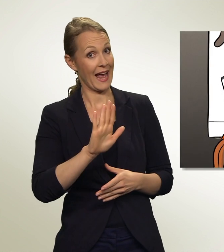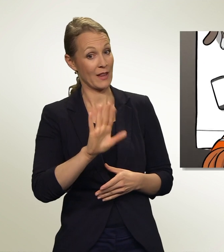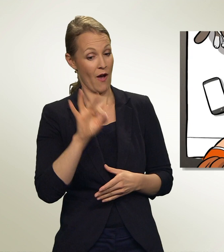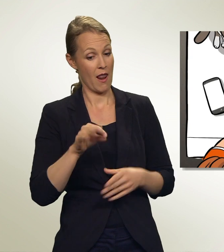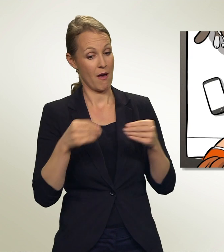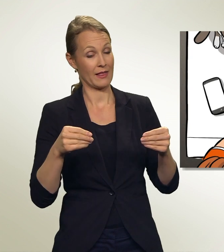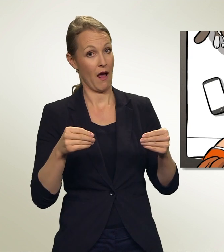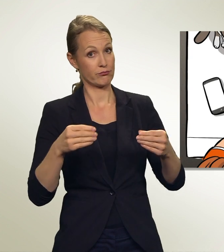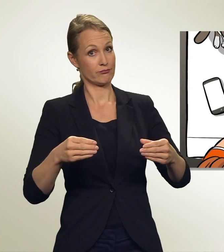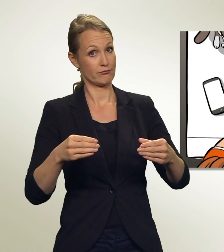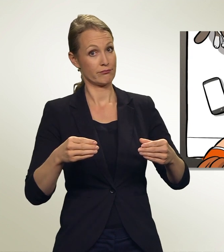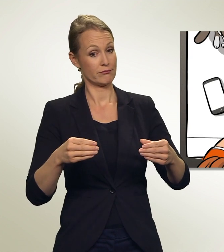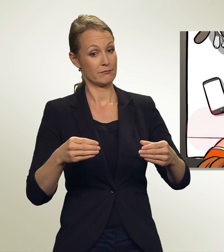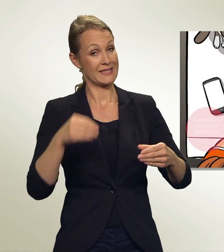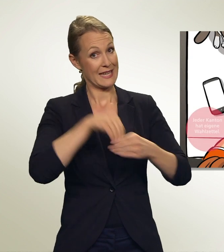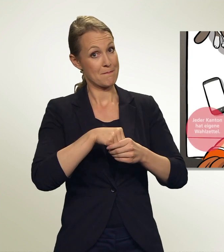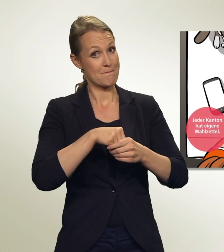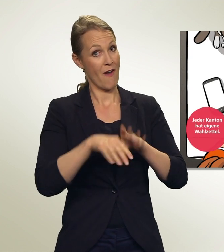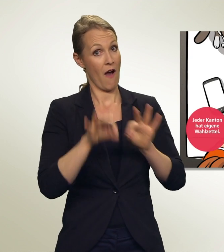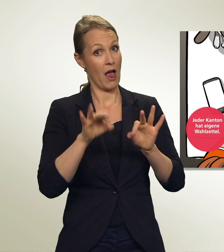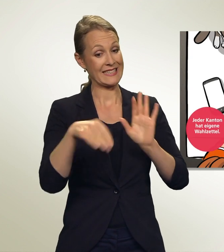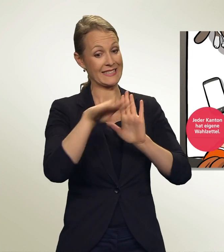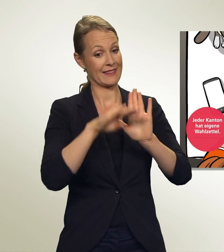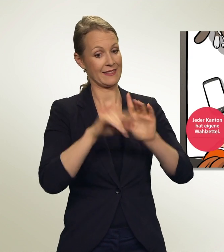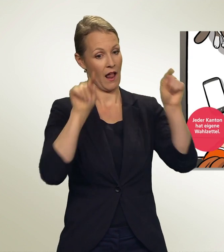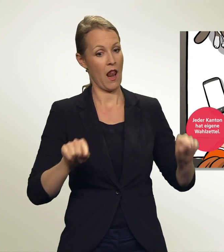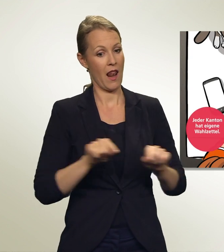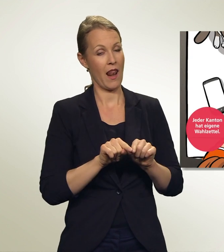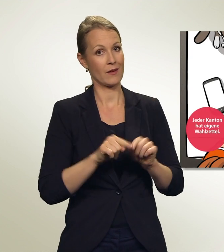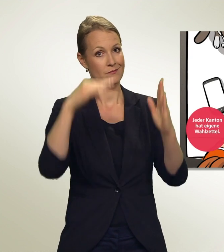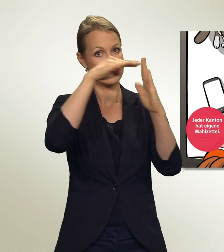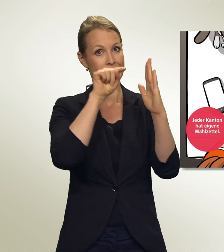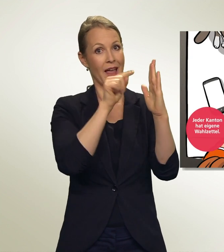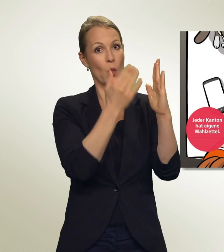Hier sind die Wahlzettel. Oben stehen die Listennummer und der Name der Liste.